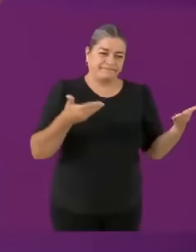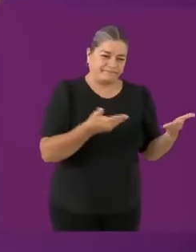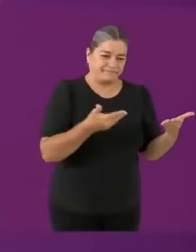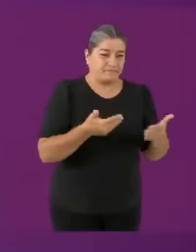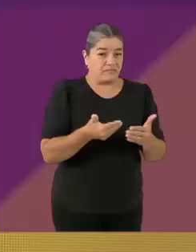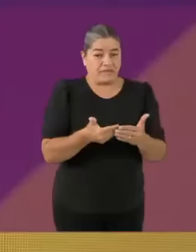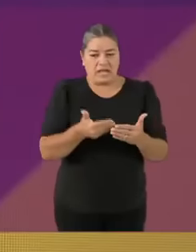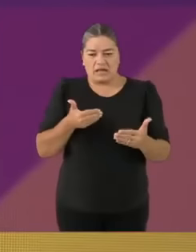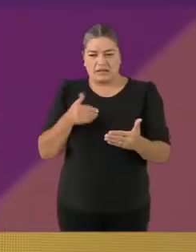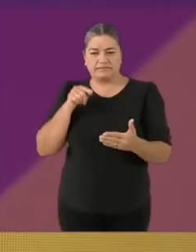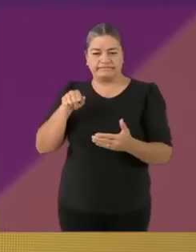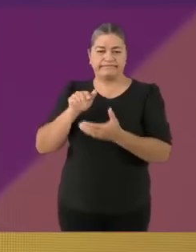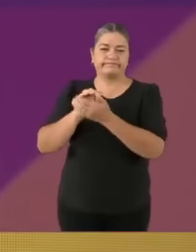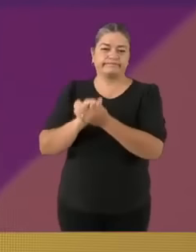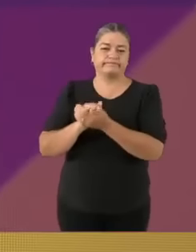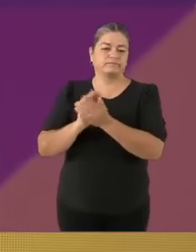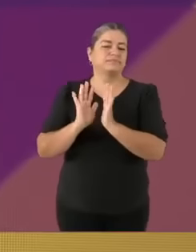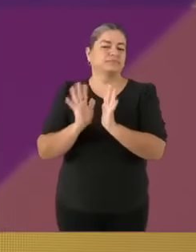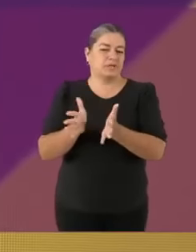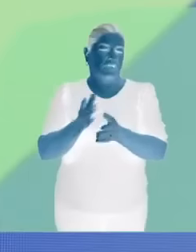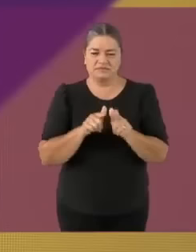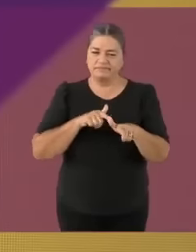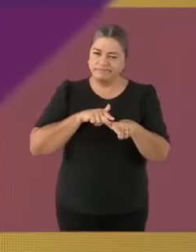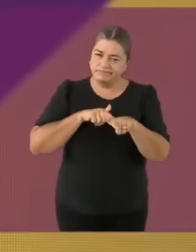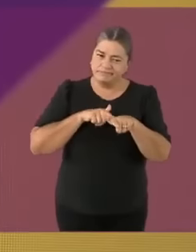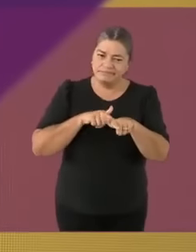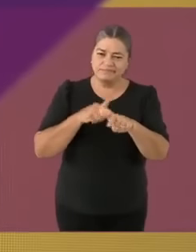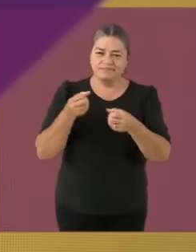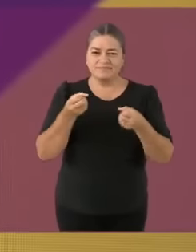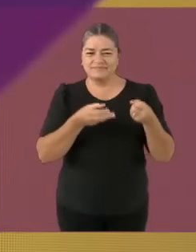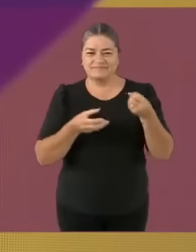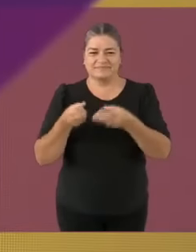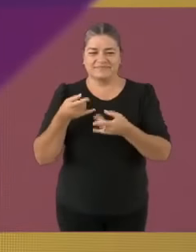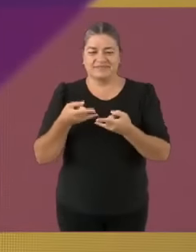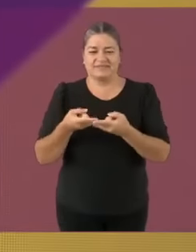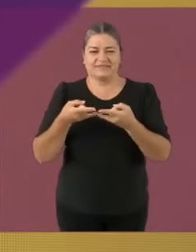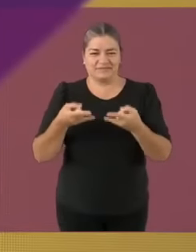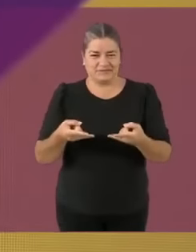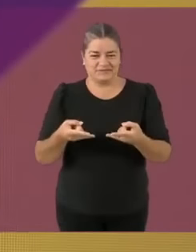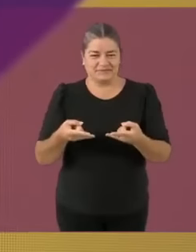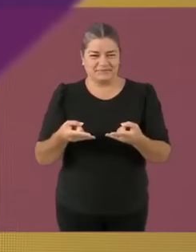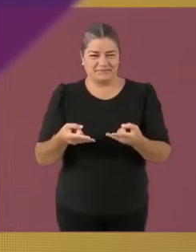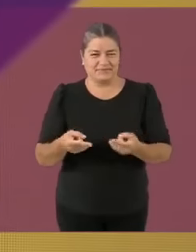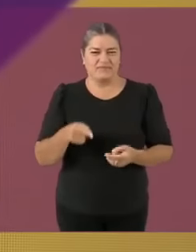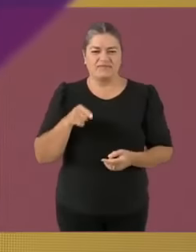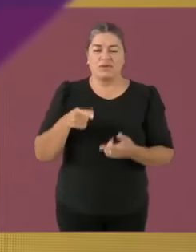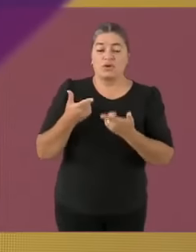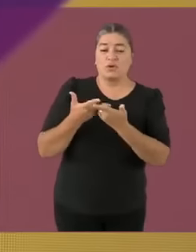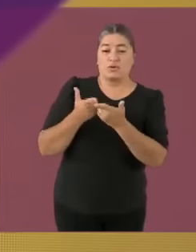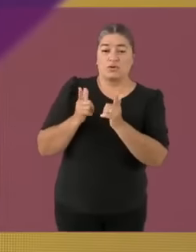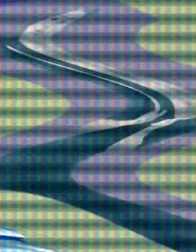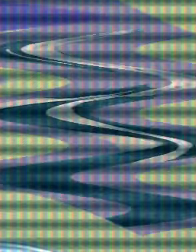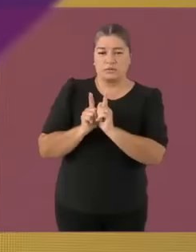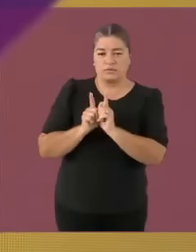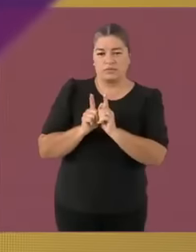Claudia Sheinbaum Pardo AMC1PTARDO Candidata de la coalición Sigamos haciéndonos pendejos Candidata de la coalición Sigamos haciéndonos pendejos XD